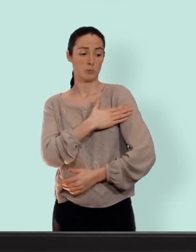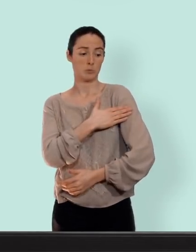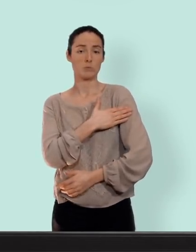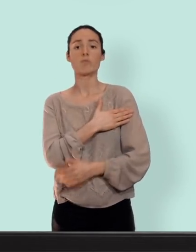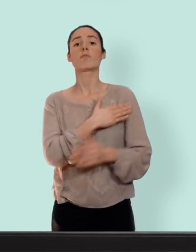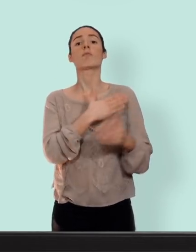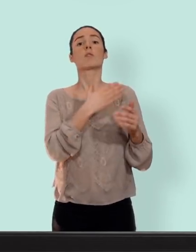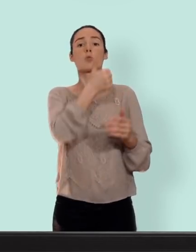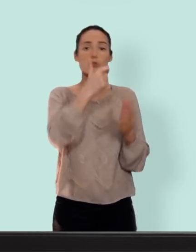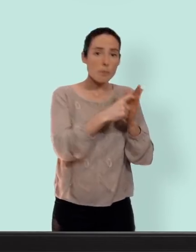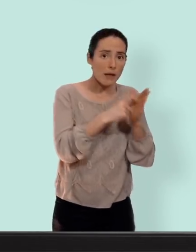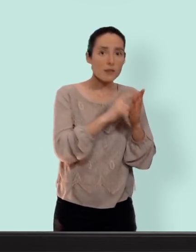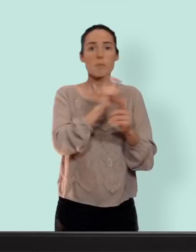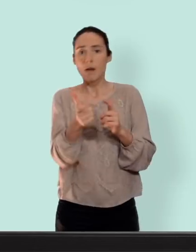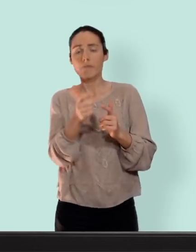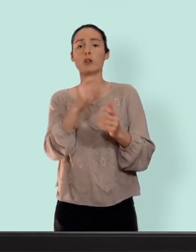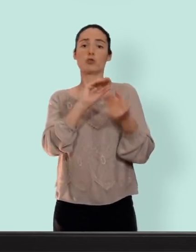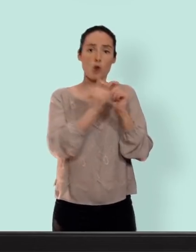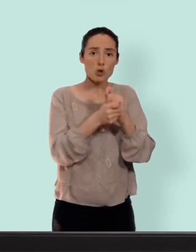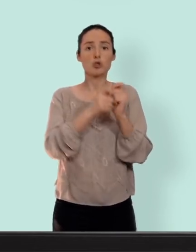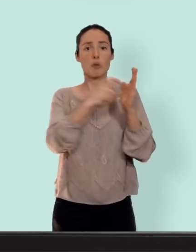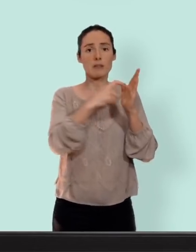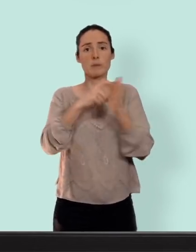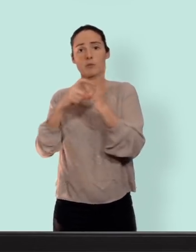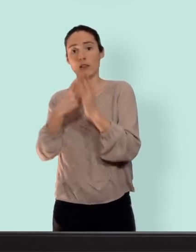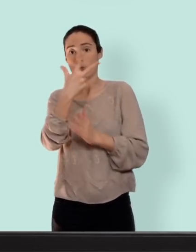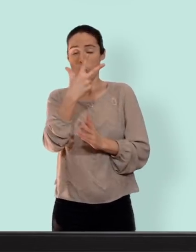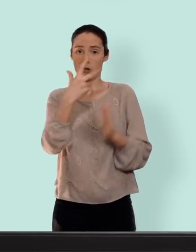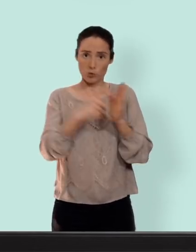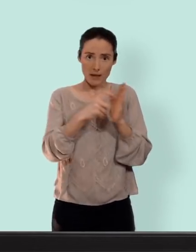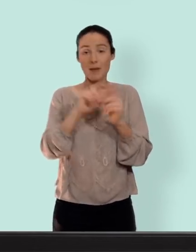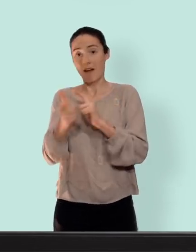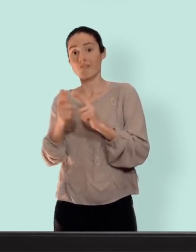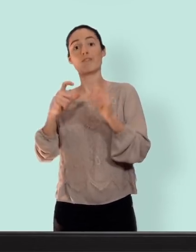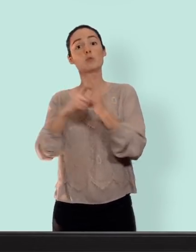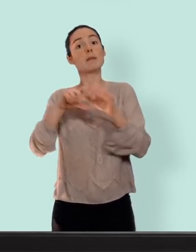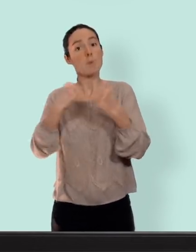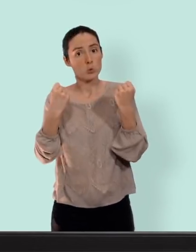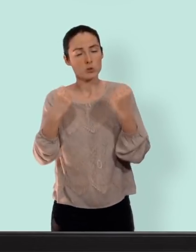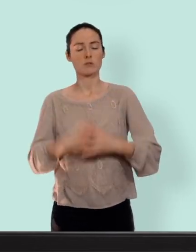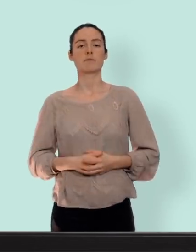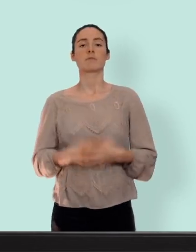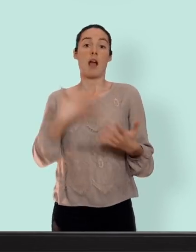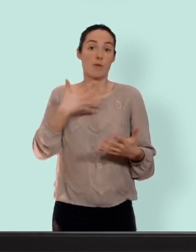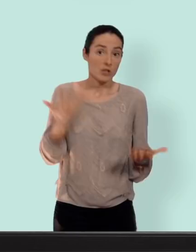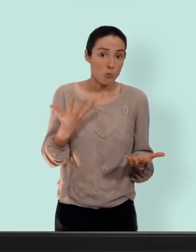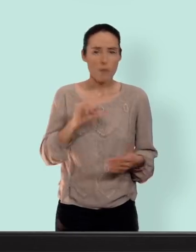on en a trois pour les trois semaines et une semaine de pause... pour ce qui est des avantages bas le premier non négligeable c'est de ne pas tomber enceinte